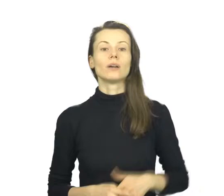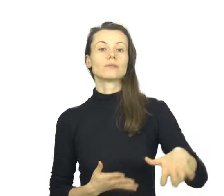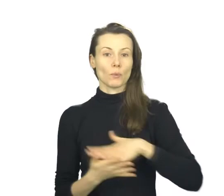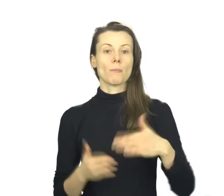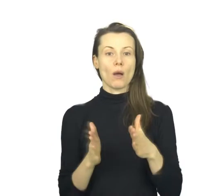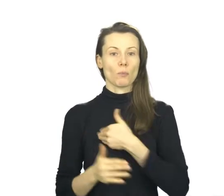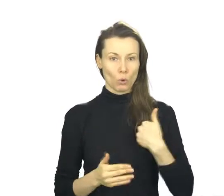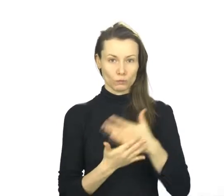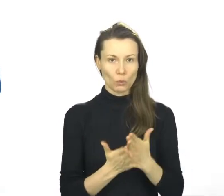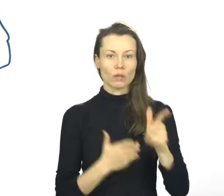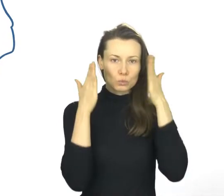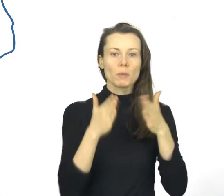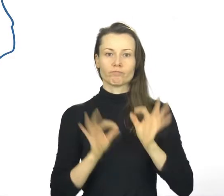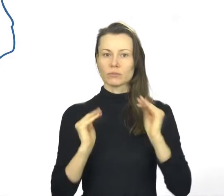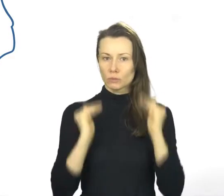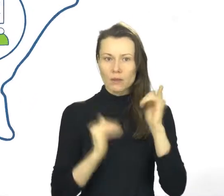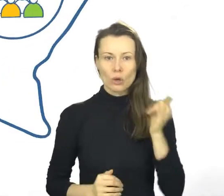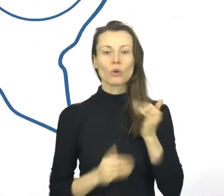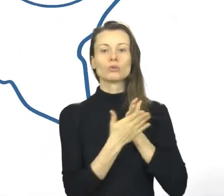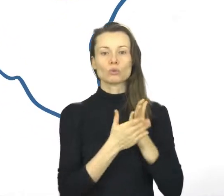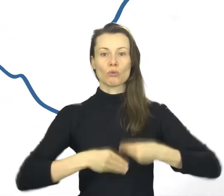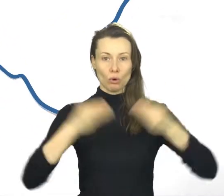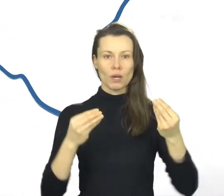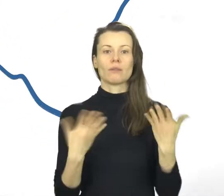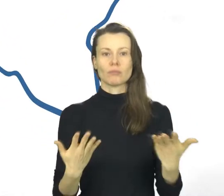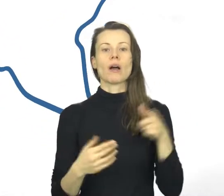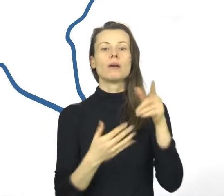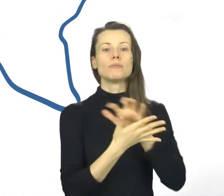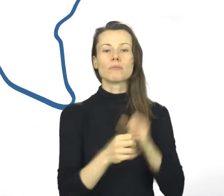Małopolska, jako jedyny region, stworzyła własny system zapewniania jakości usług rozwojowych.